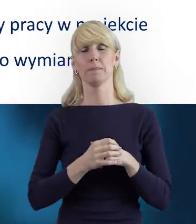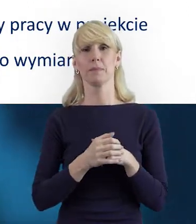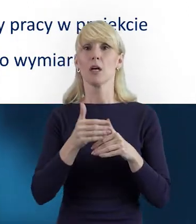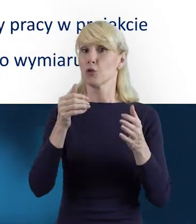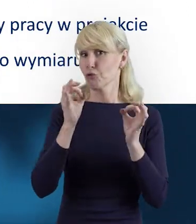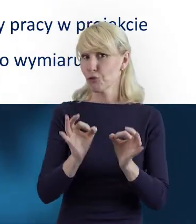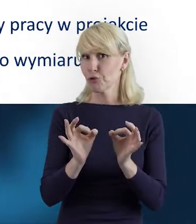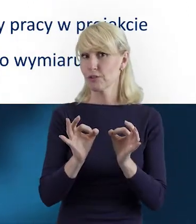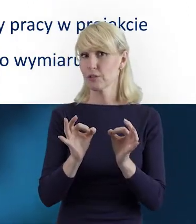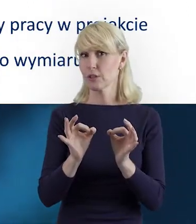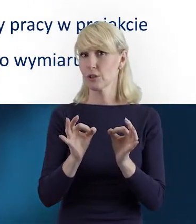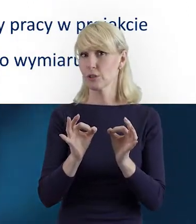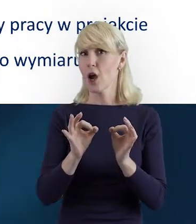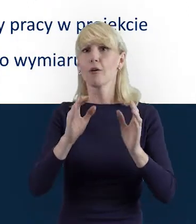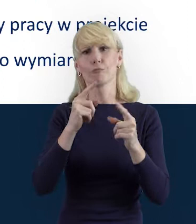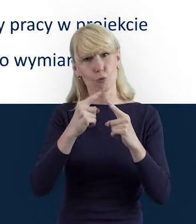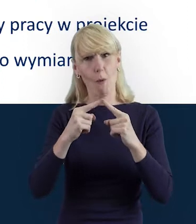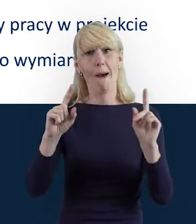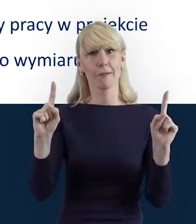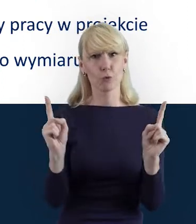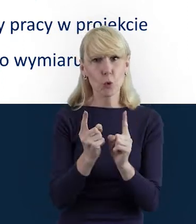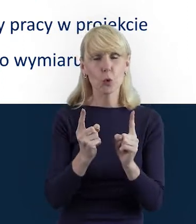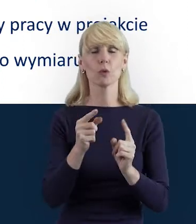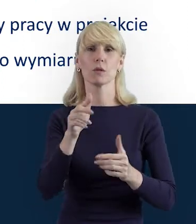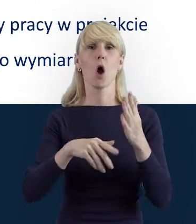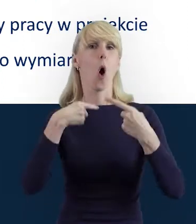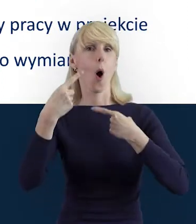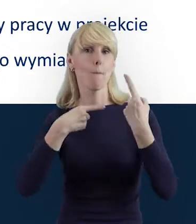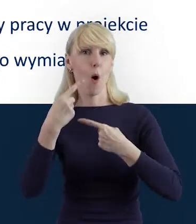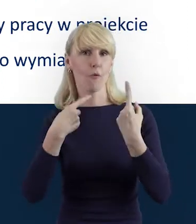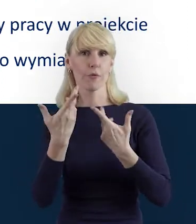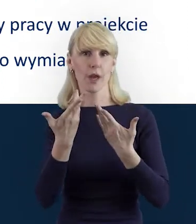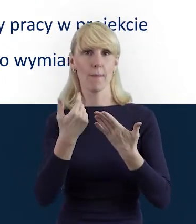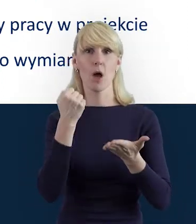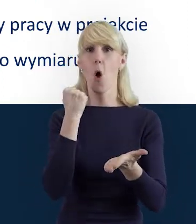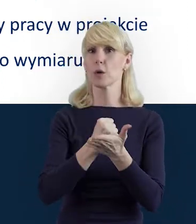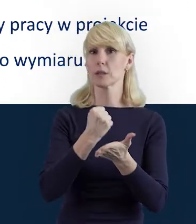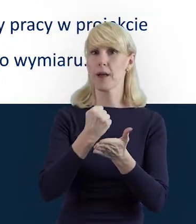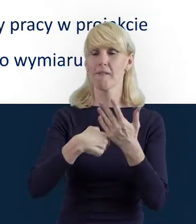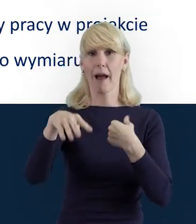dzisiaj właśnie w skrócie opowiem Państwu o tych właśnie kwestiach teoretycznych